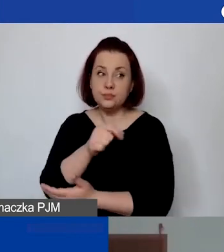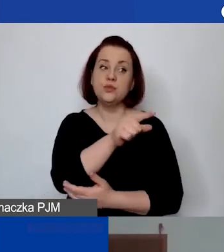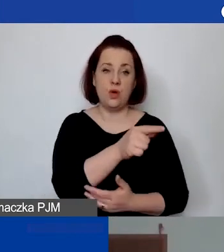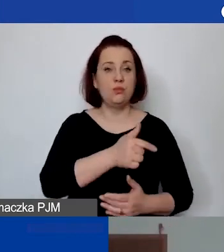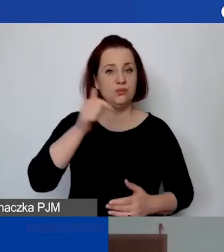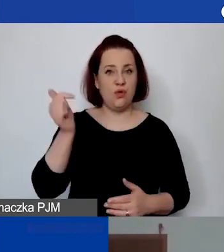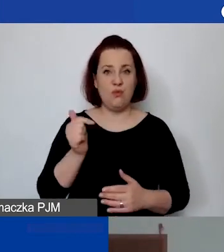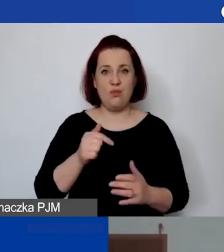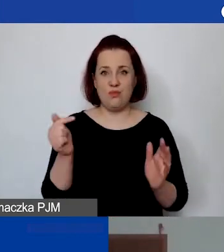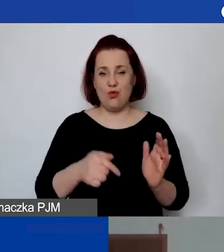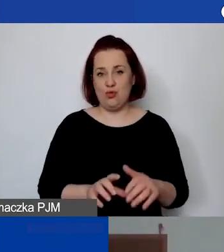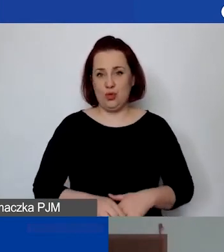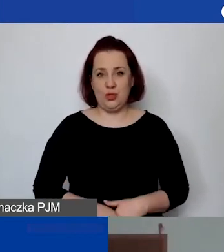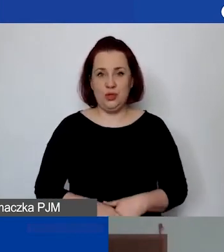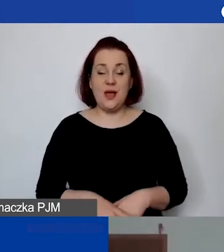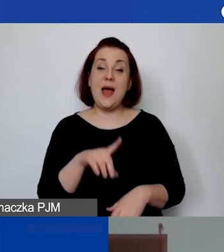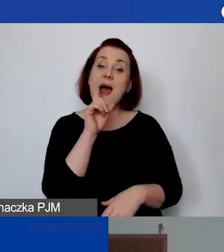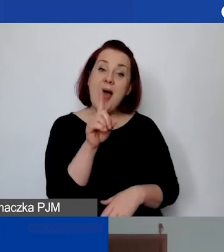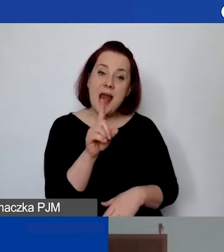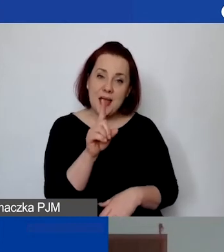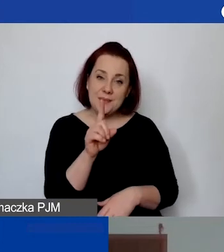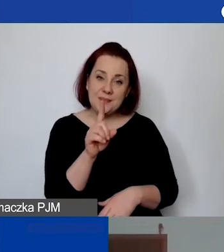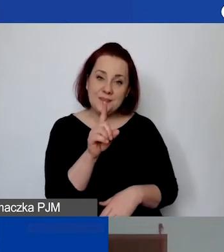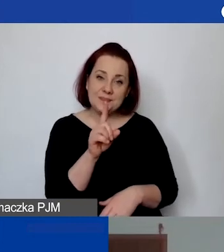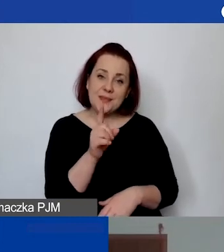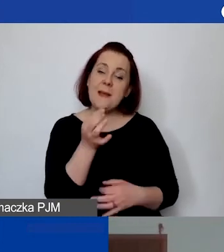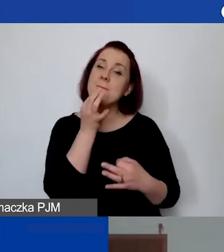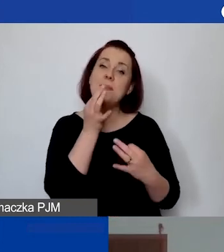Ale to nie znaczy, że… Pytanie jest takie,